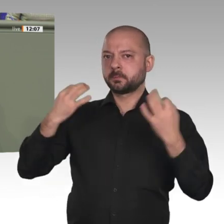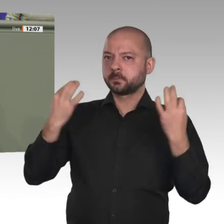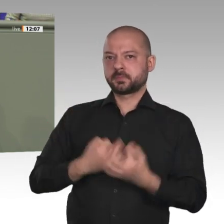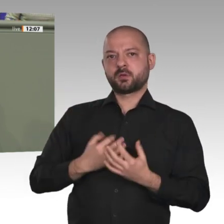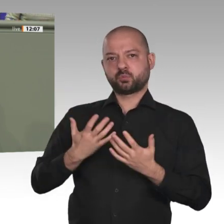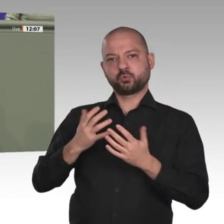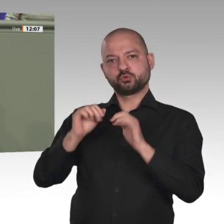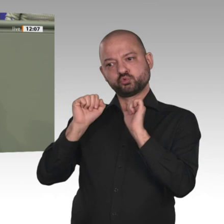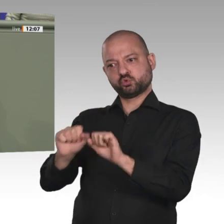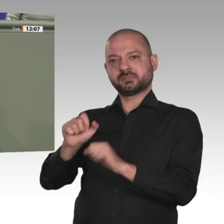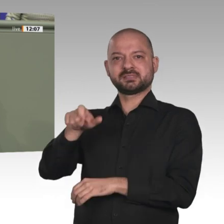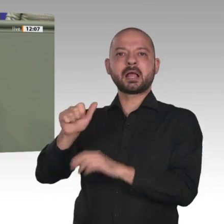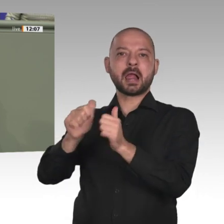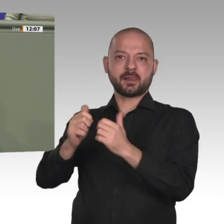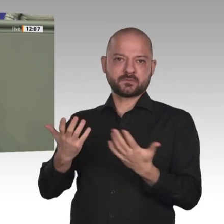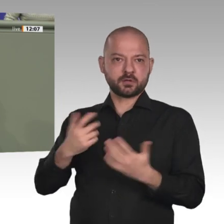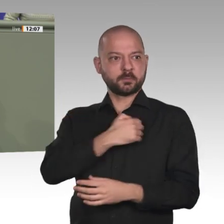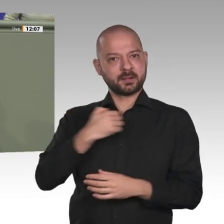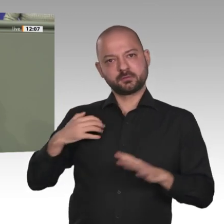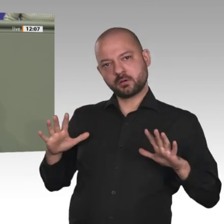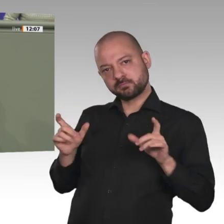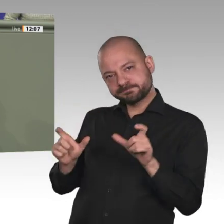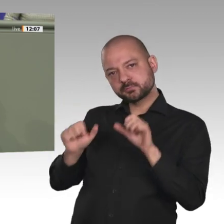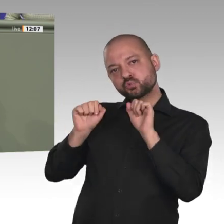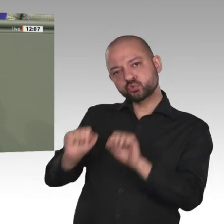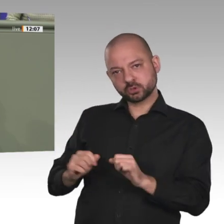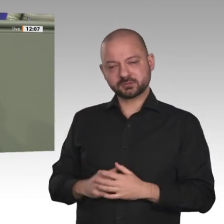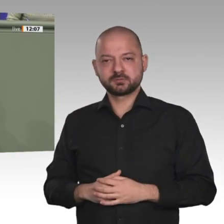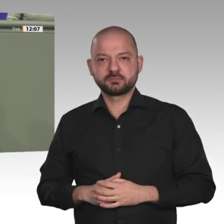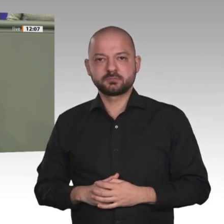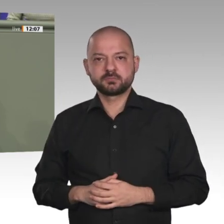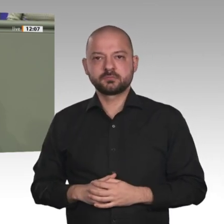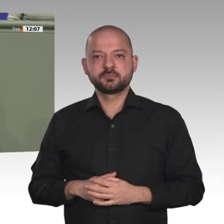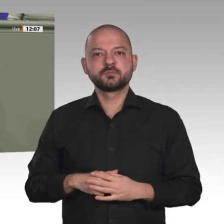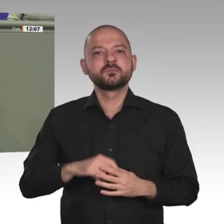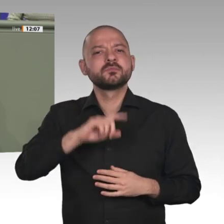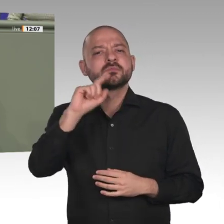Umgekehrt wird ein Schuh daraus: Wenn wir die Mission UNAMID jetzt behutsam